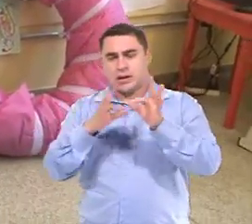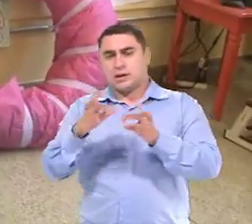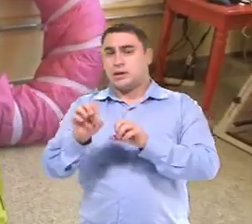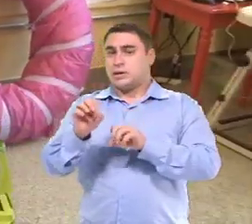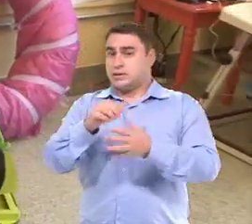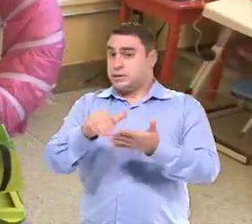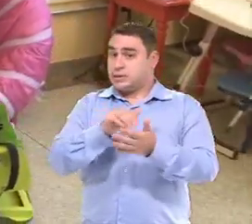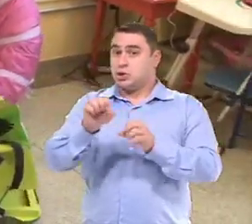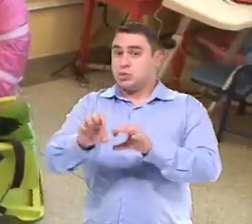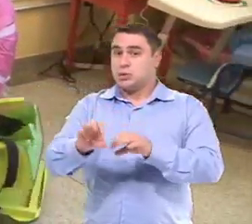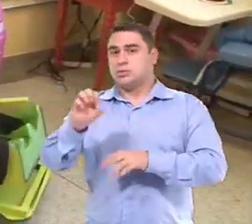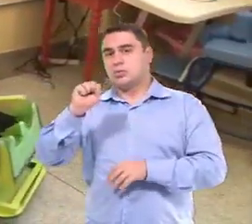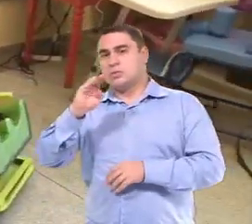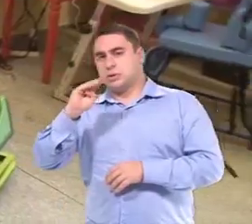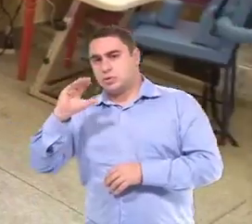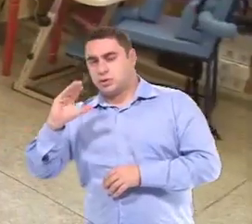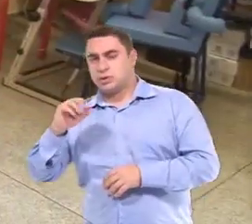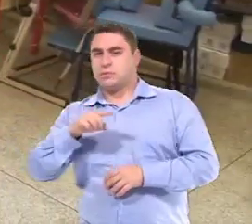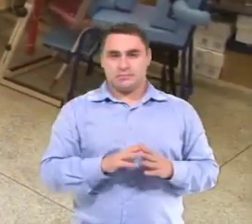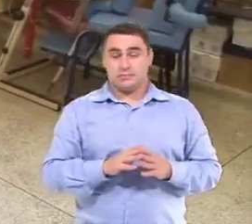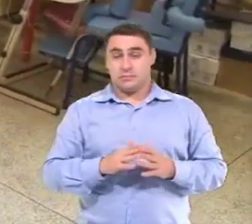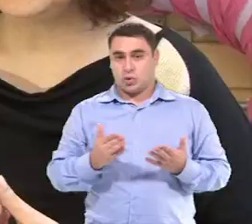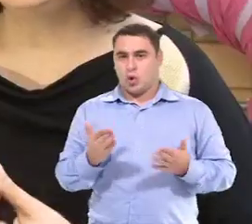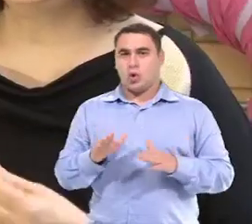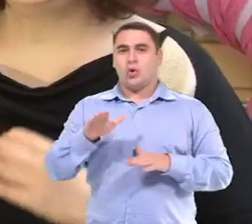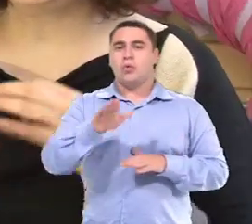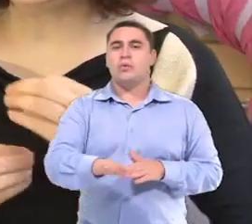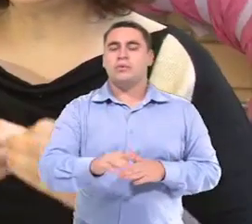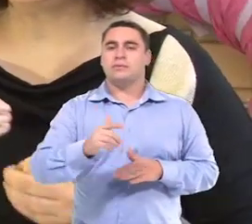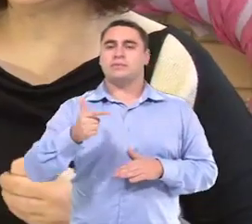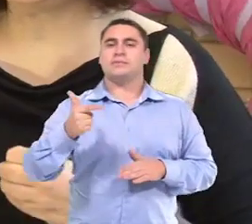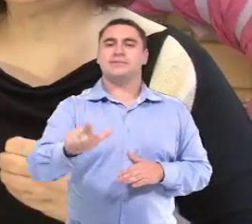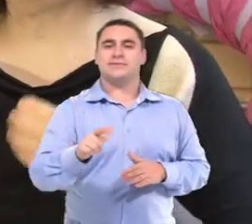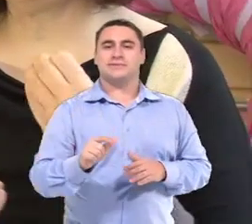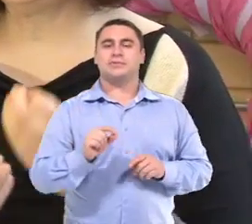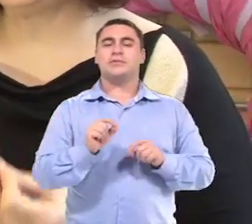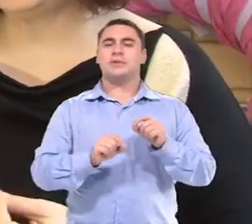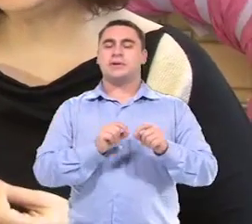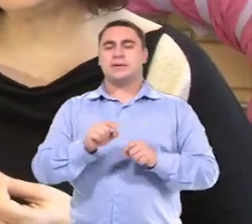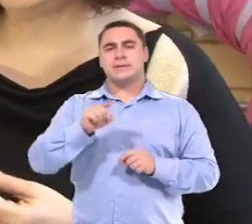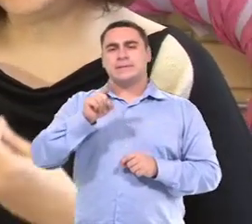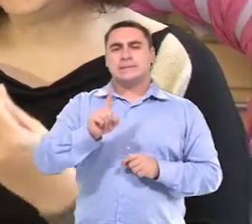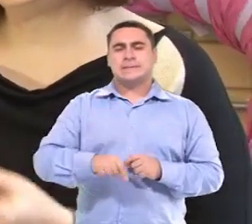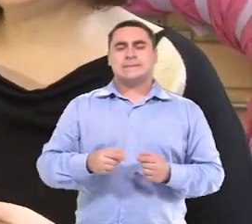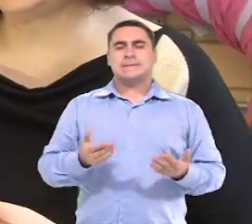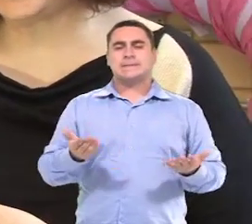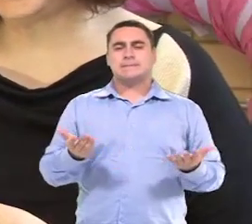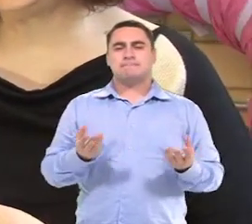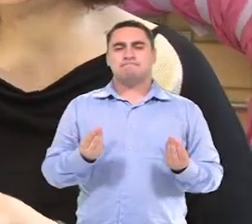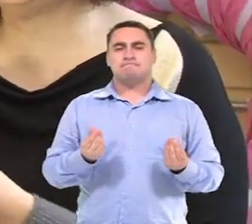Da Secretaria de Educação de São Bernardo do Campo Então o próximo passo nesse momento com a Isabelly